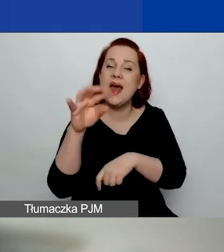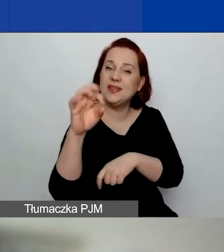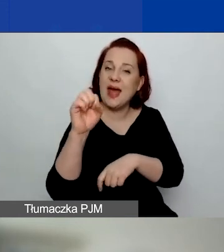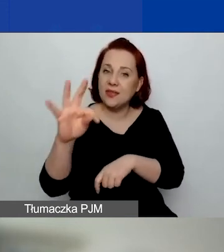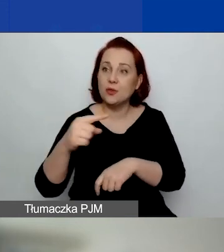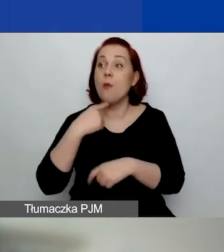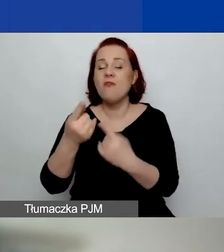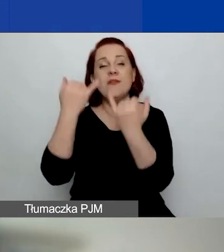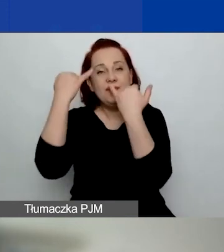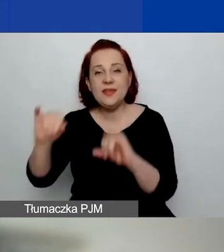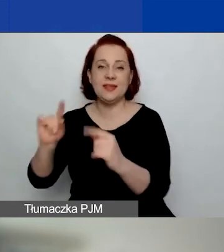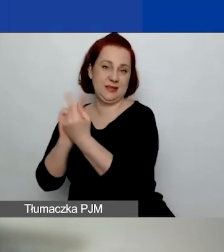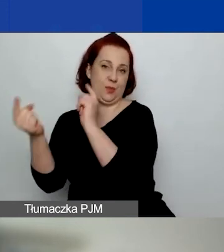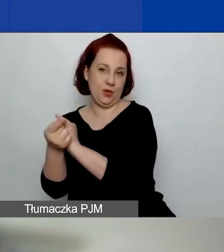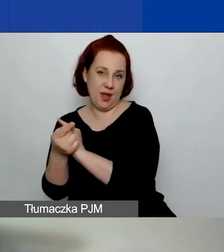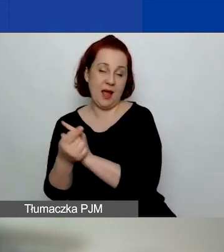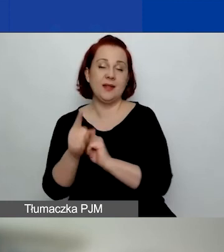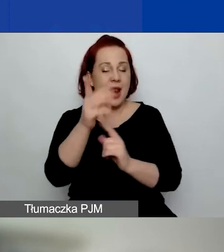Ale już teraz dobrze jest tam zajrzeć.